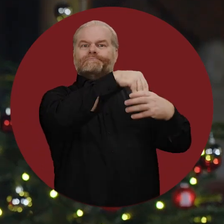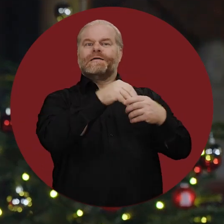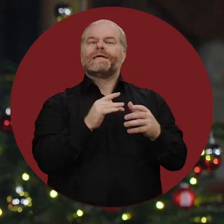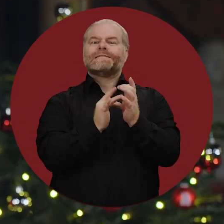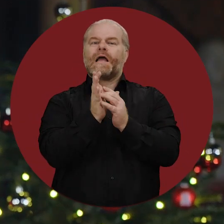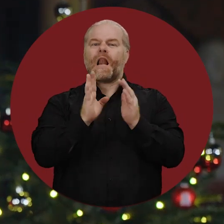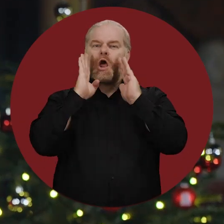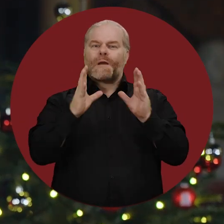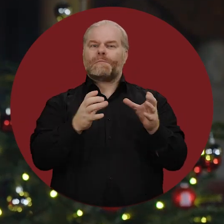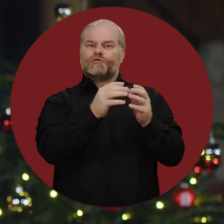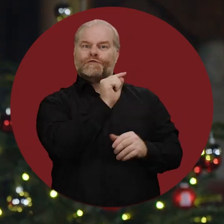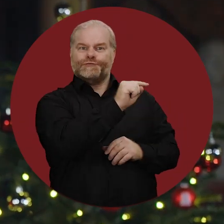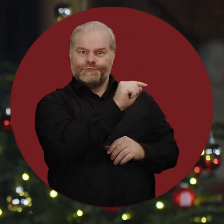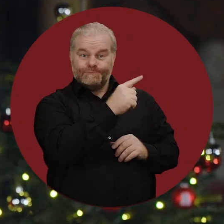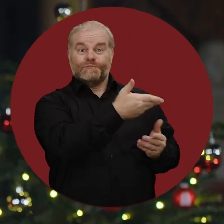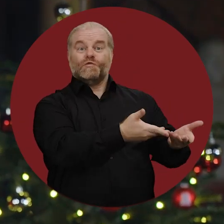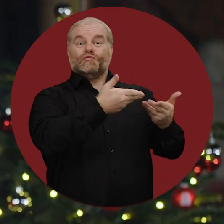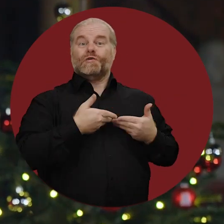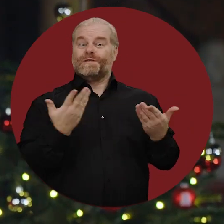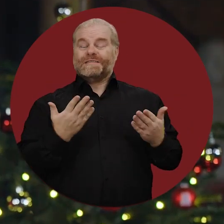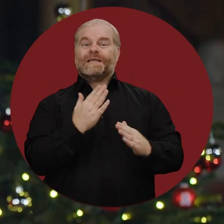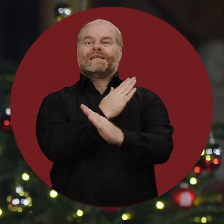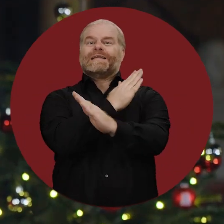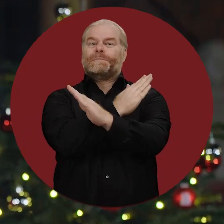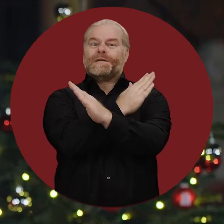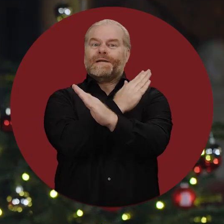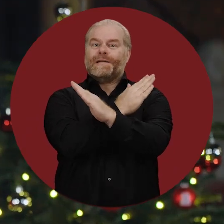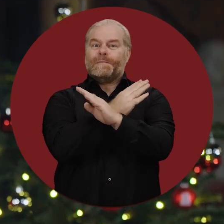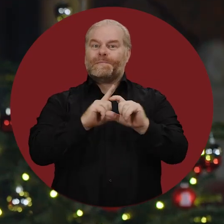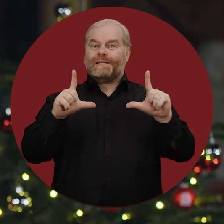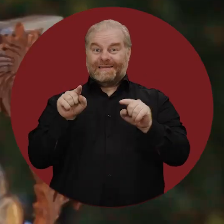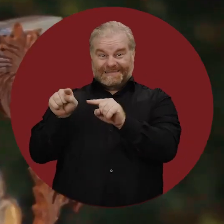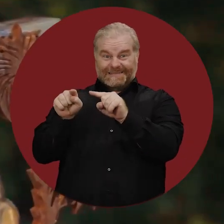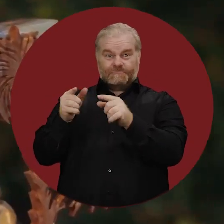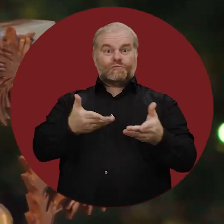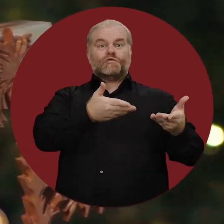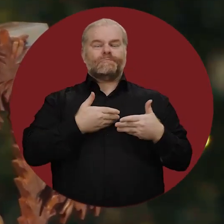ist Mitglied der christlichen Glaubensgemeinschaft. Er hat mir dieses Krippenbild geschenkt